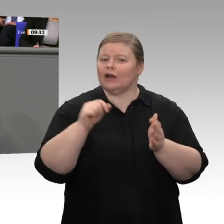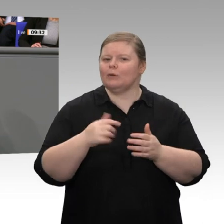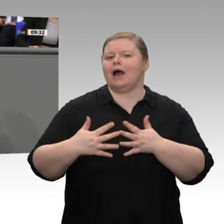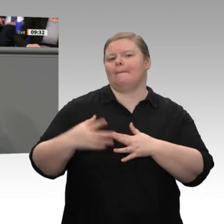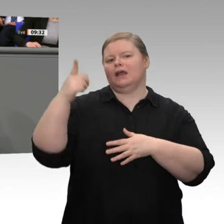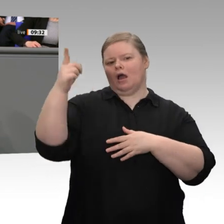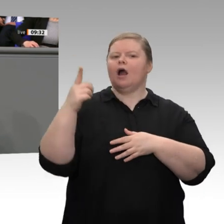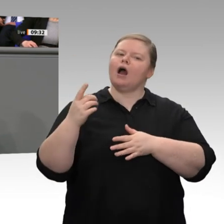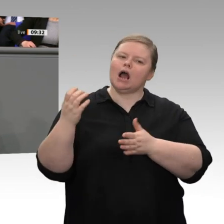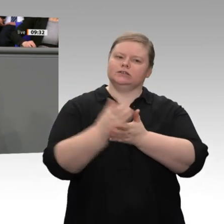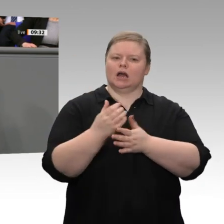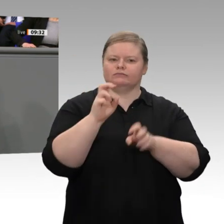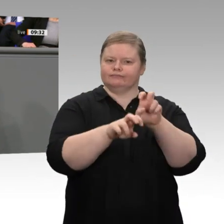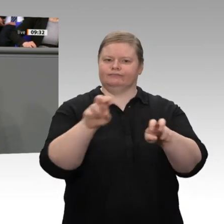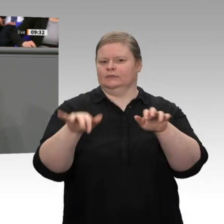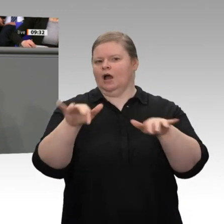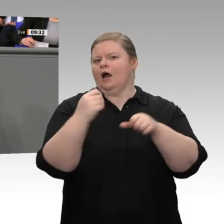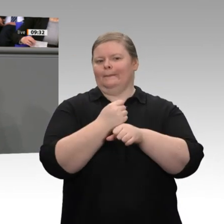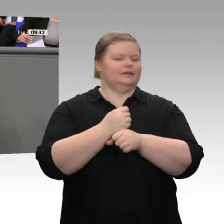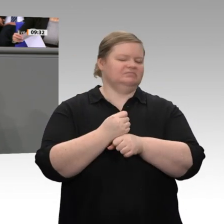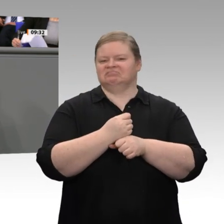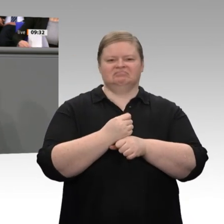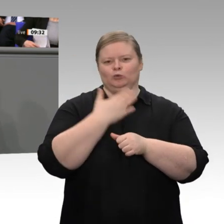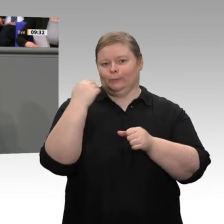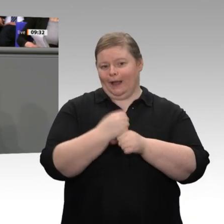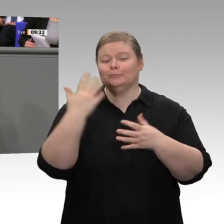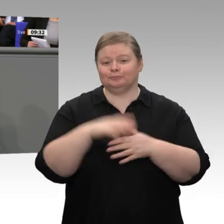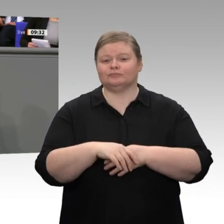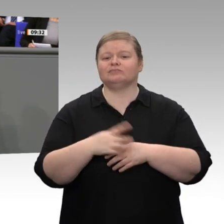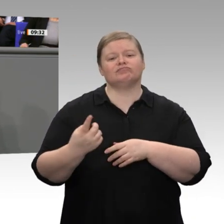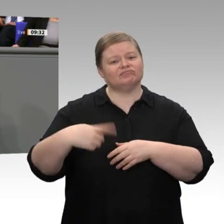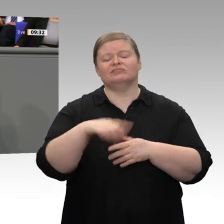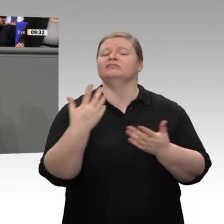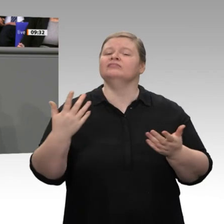Denn überall dort, wo Zölle abgebaut wurden, wo nichttarifäre Handelshemmnisse abgebaut